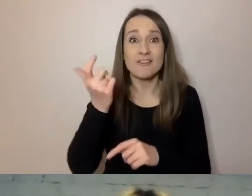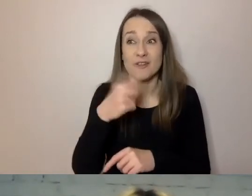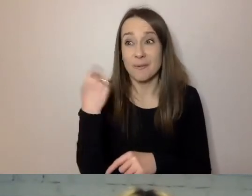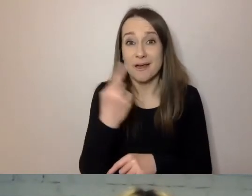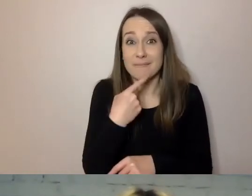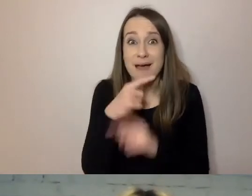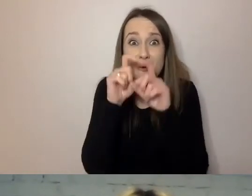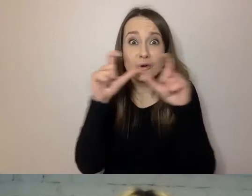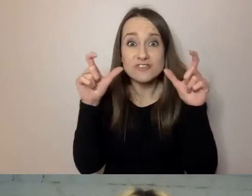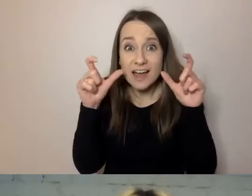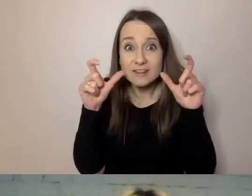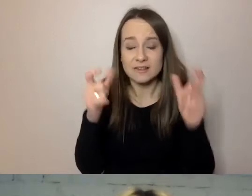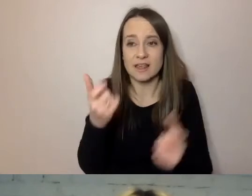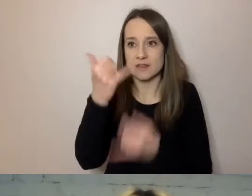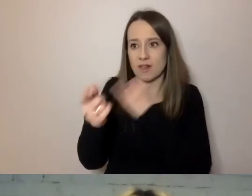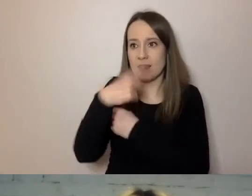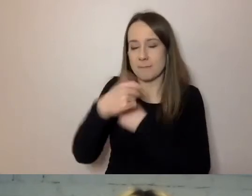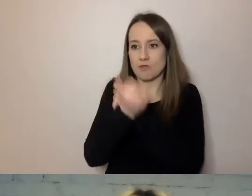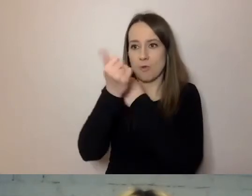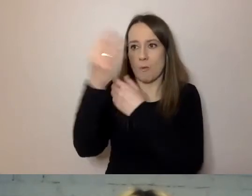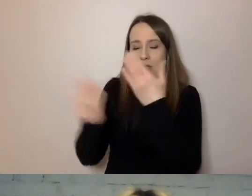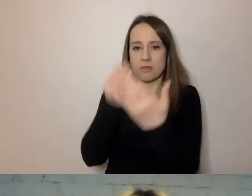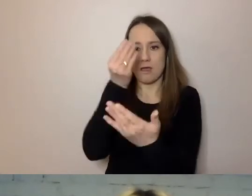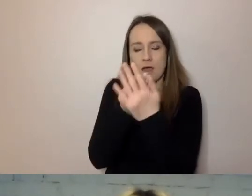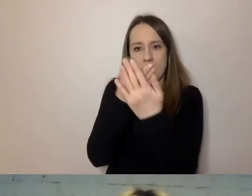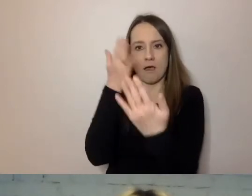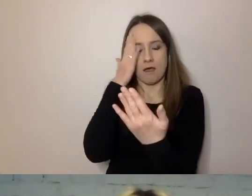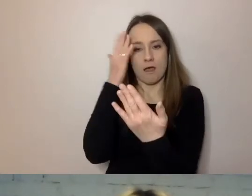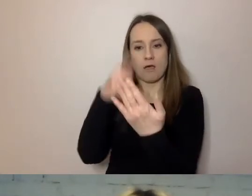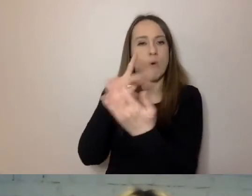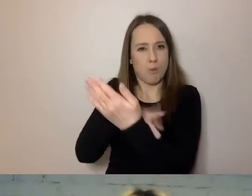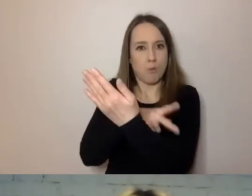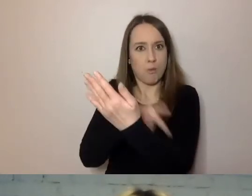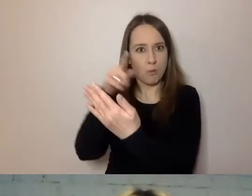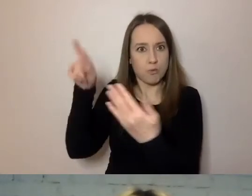Jak dostajemy dokument z urzędu, to każdy z nas na chwilę cierpnie.